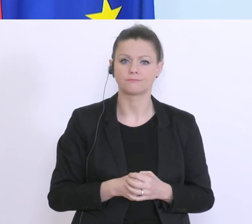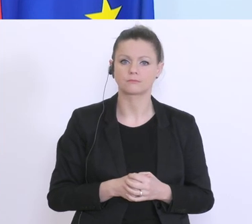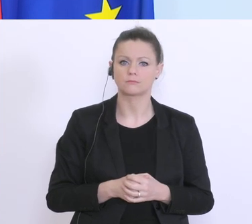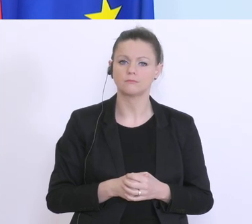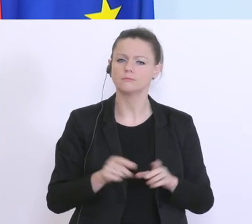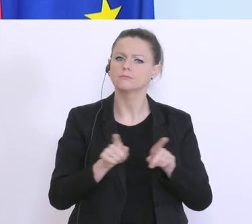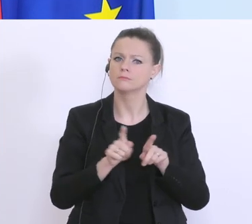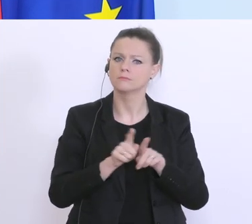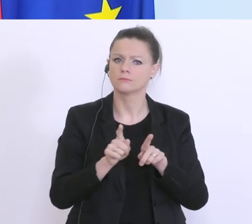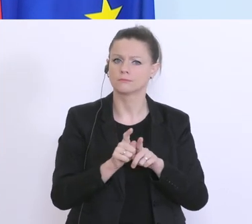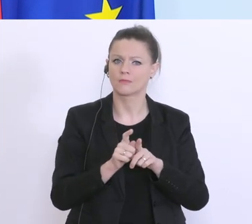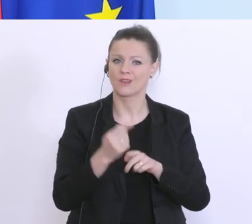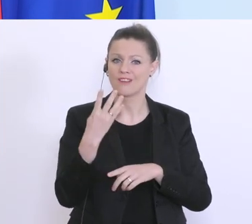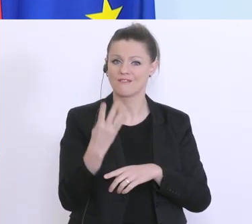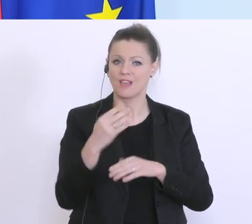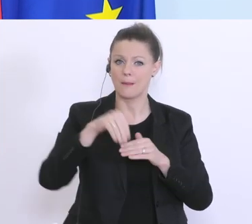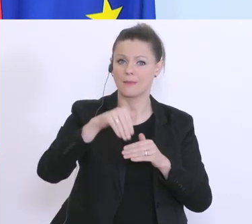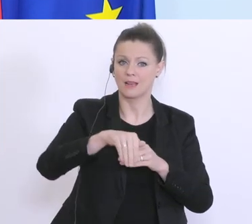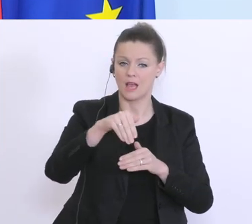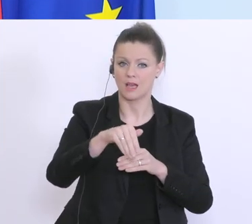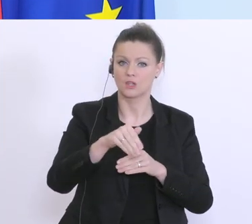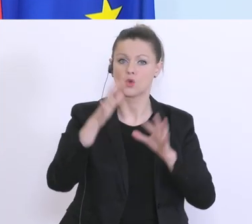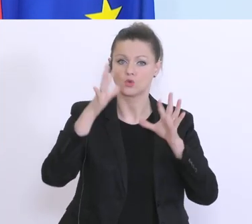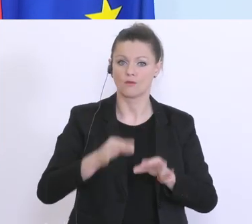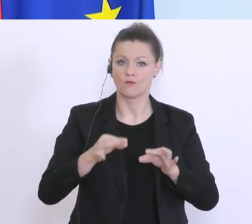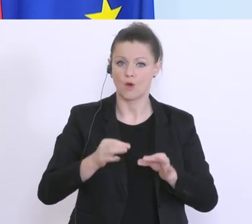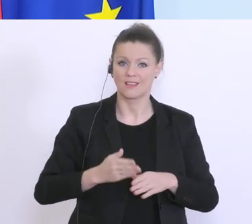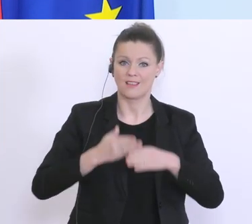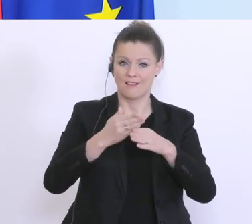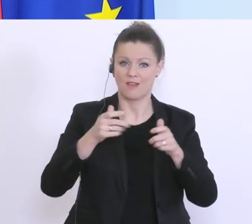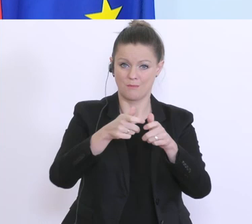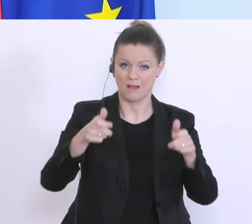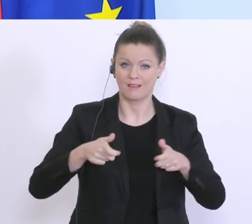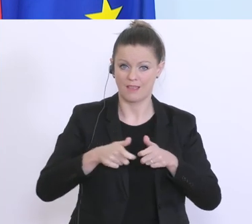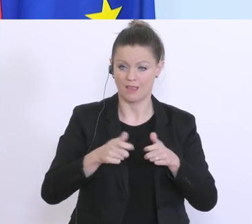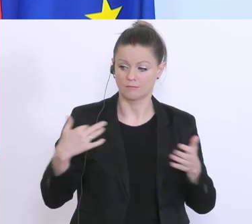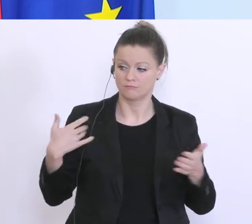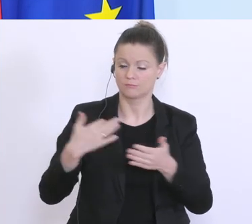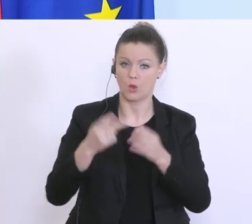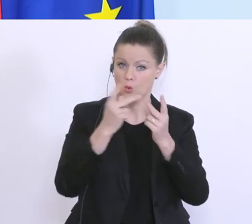das 4-Milliarden-Euro-Soforthilfepaket bereits vor einigen Wochen konzipiert und da ist bereits viel